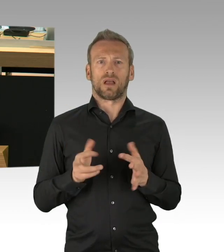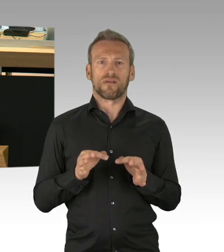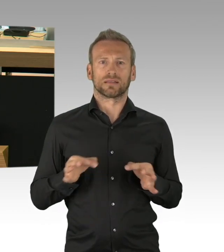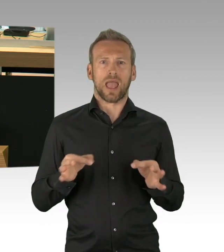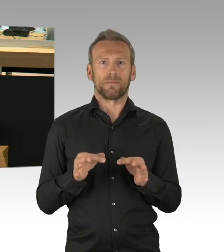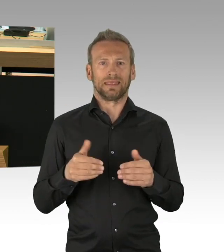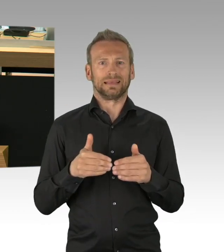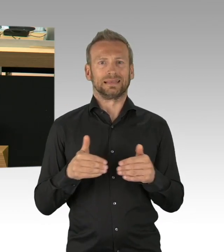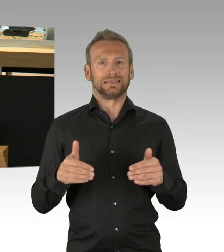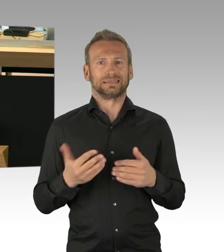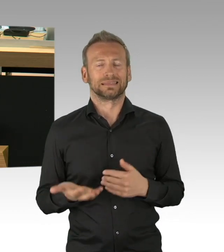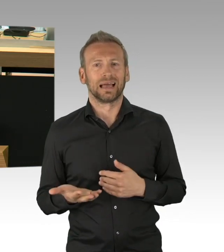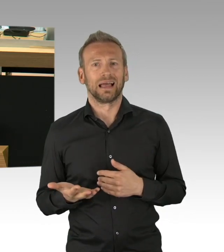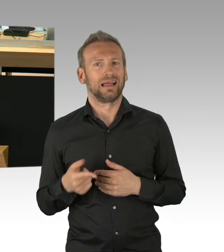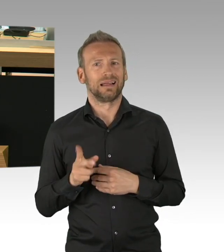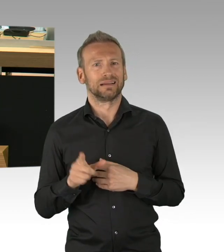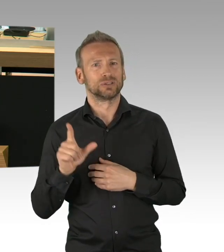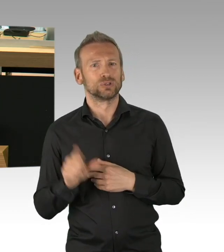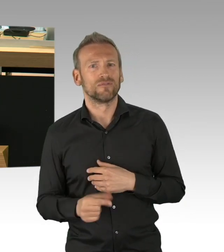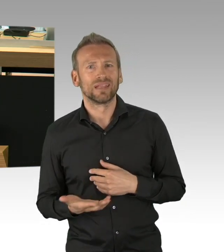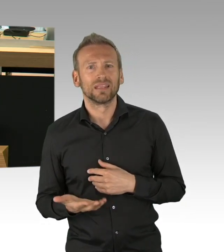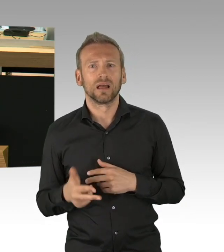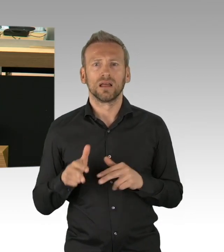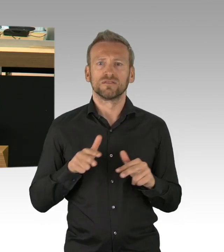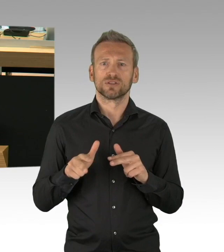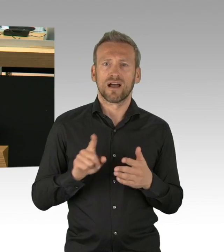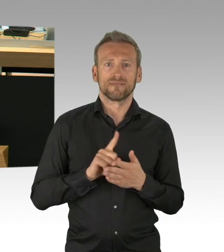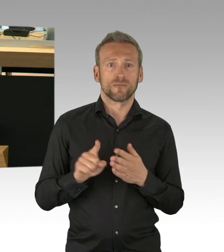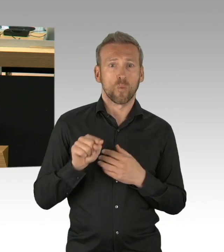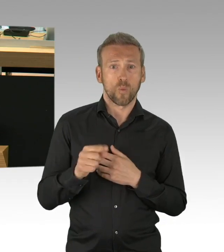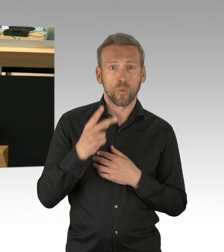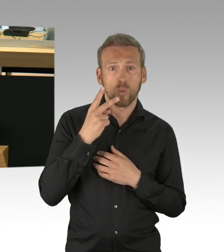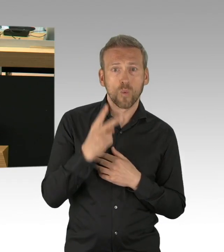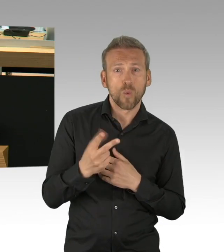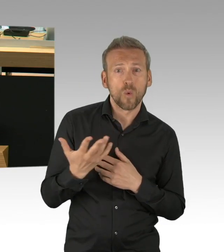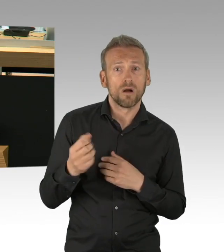nicht in 2 Wochen, nicht in 2 Monaten, nein, jetzt! (Beifall)